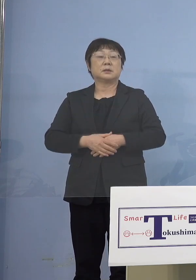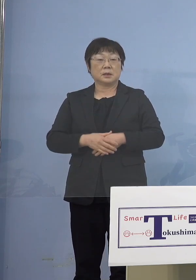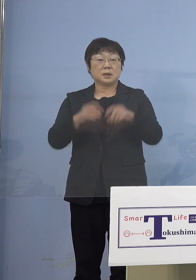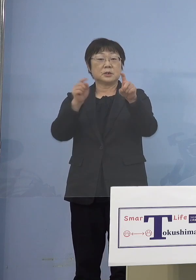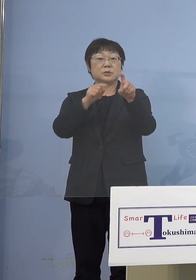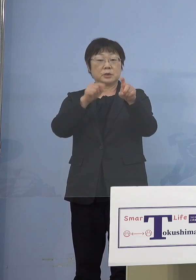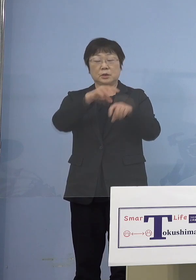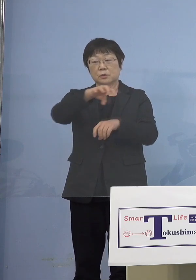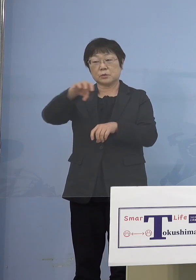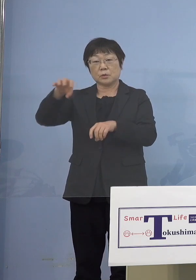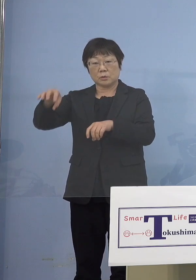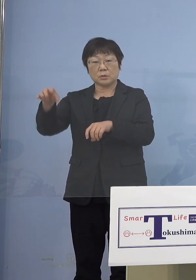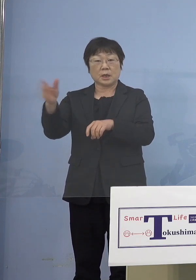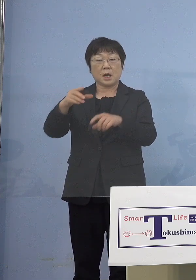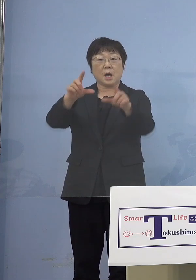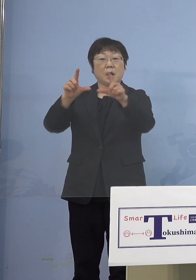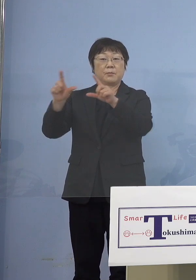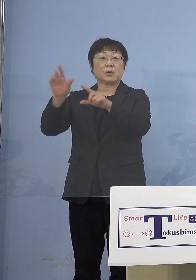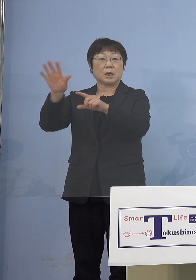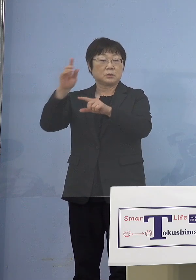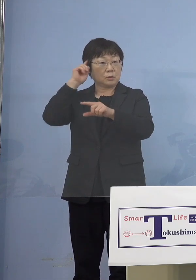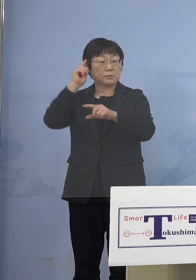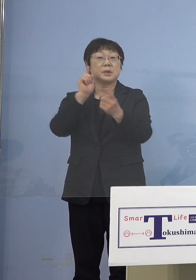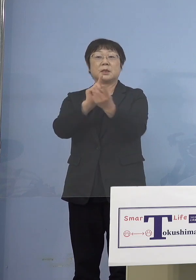発表があるかと思いますので 対応をお願いしたいと思います